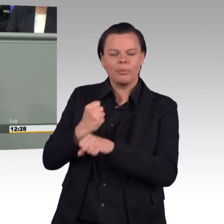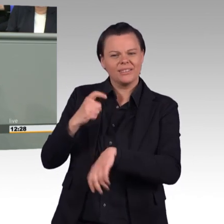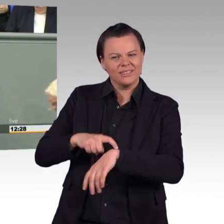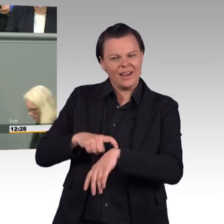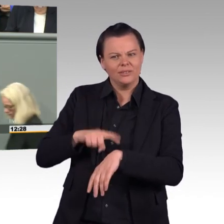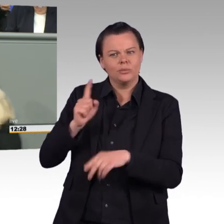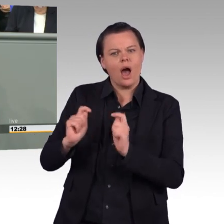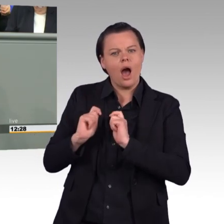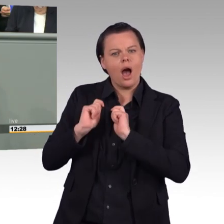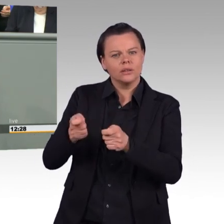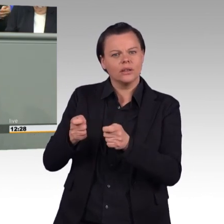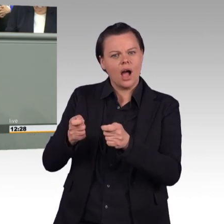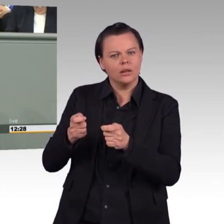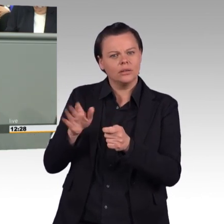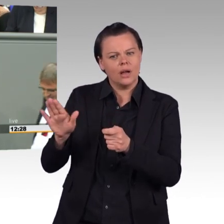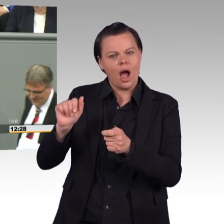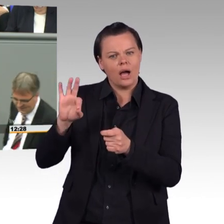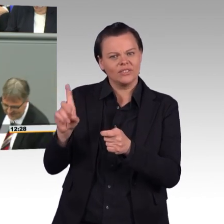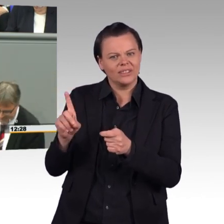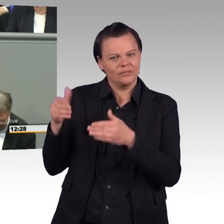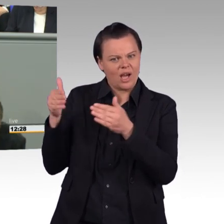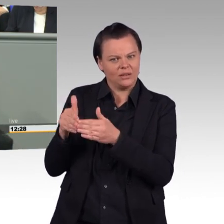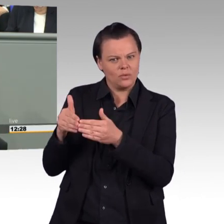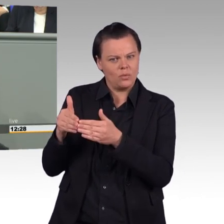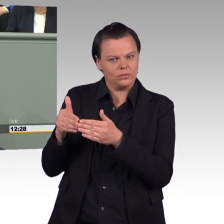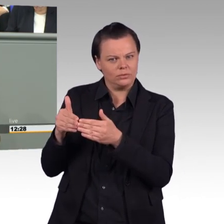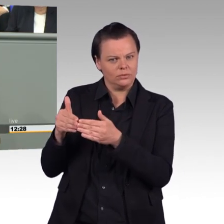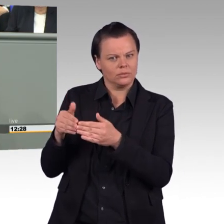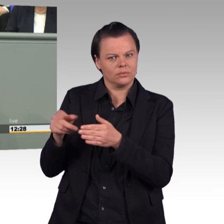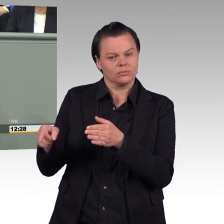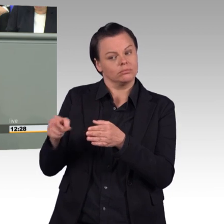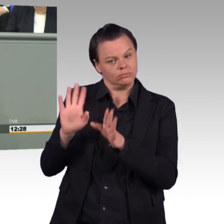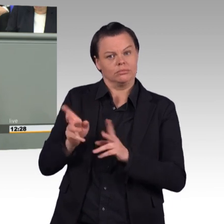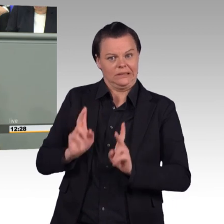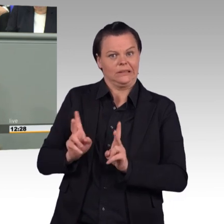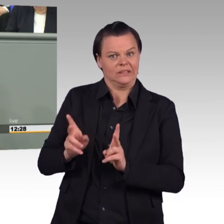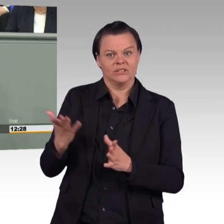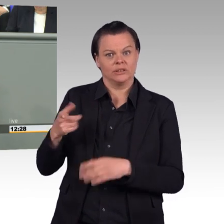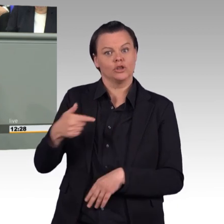Es ist auch richtig, dass Soldatinnen und Soldaten eine geregelte Arbeitszeit und im Friedensbetrieb eine